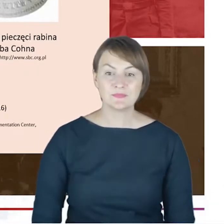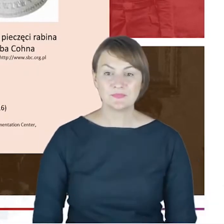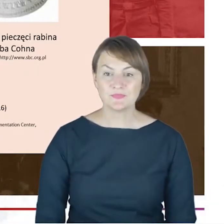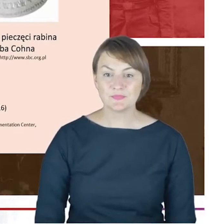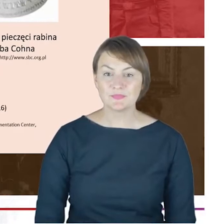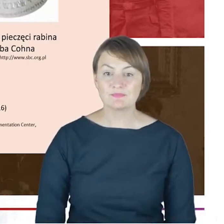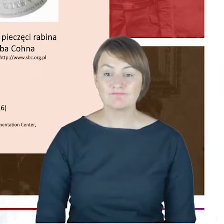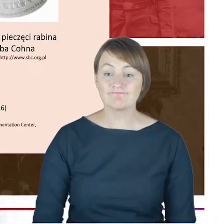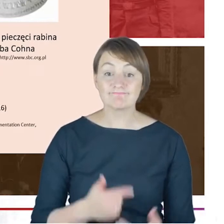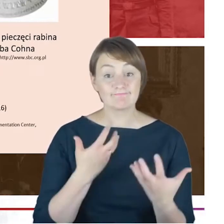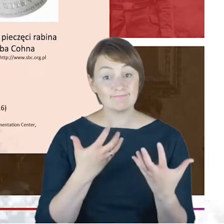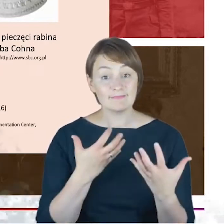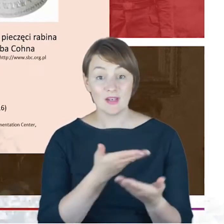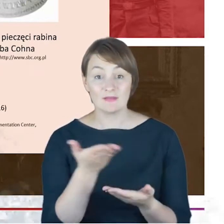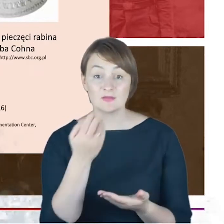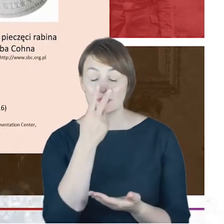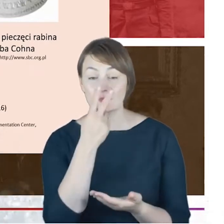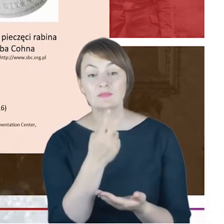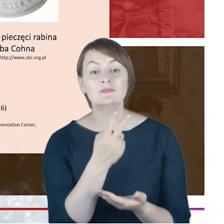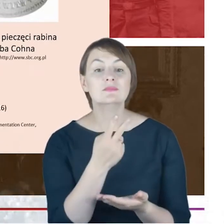na to jak wyglądał podpis dr Jacoba Cohna z roku